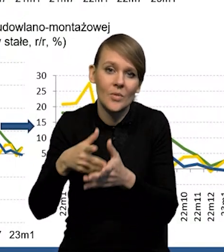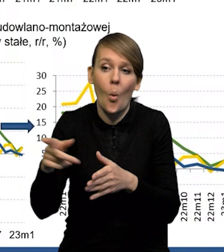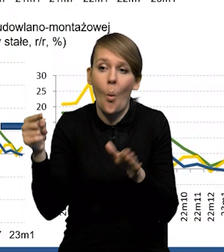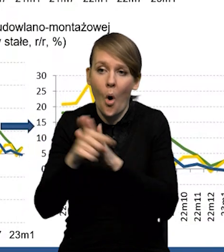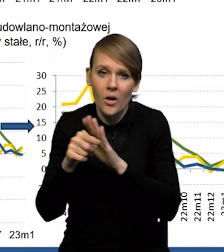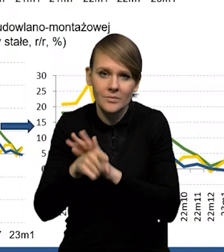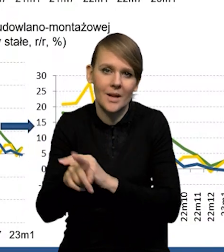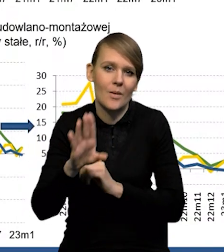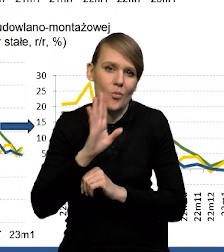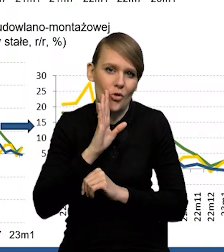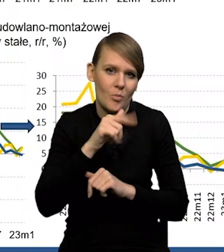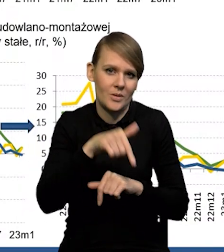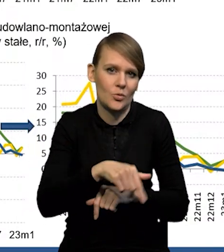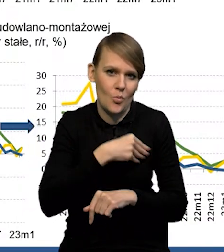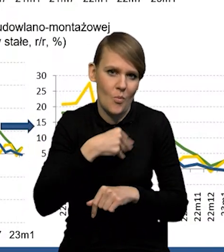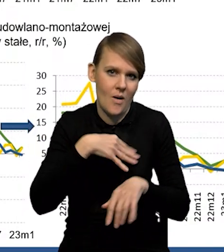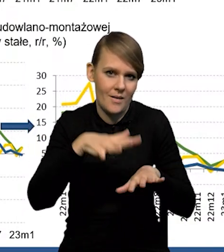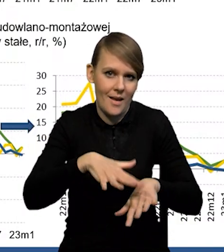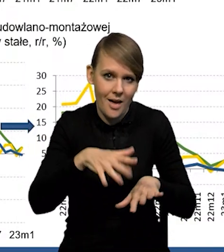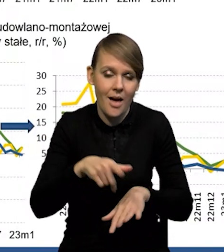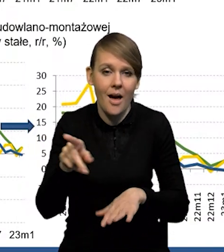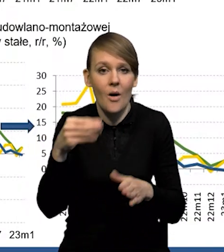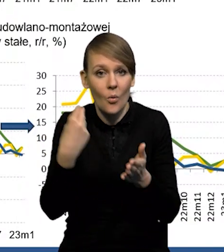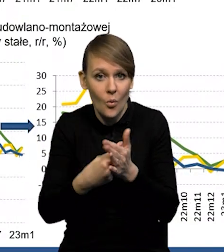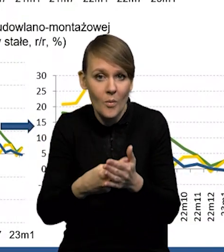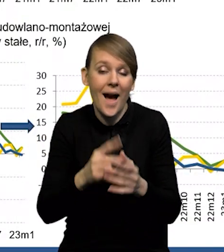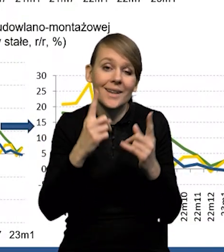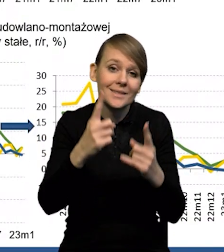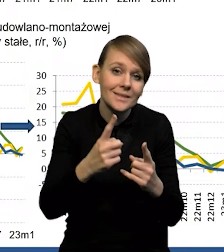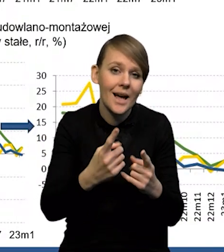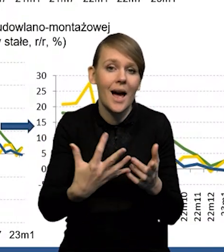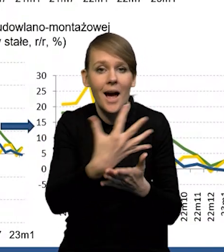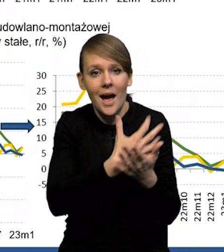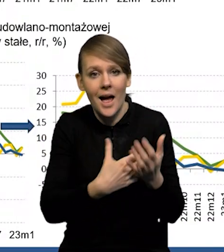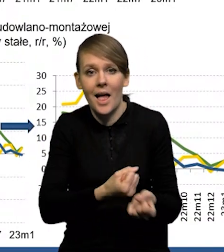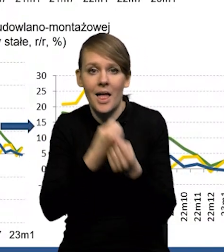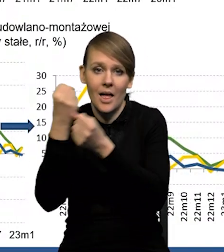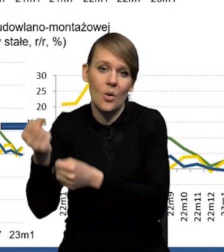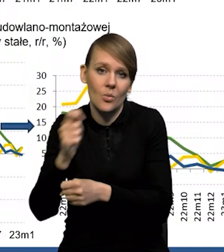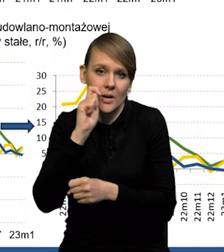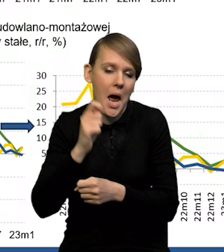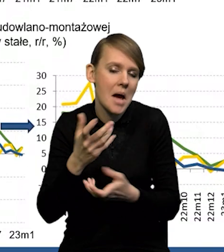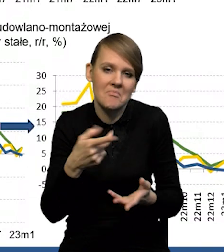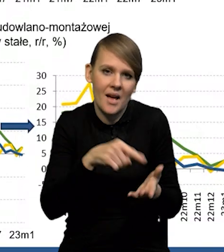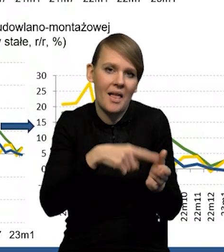w związku z tym te wszystkie zakupy dokonywane na własną rękę, wywożone na Ukrainę, to są, to one wchodzą w skład konsumpcji,